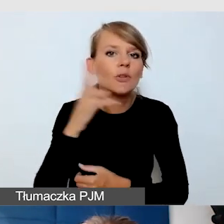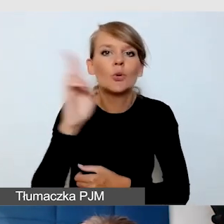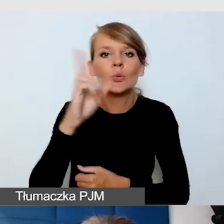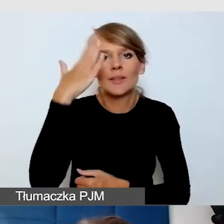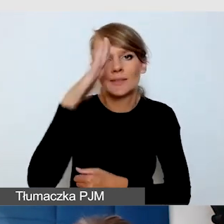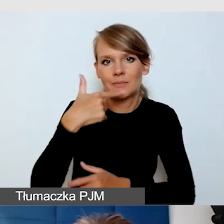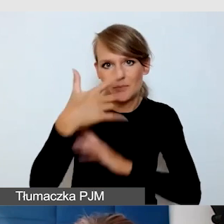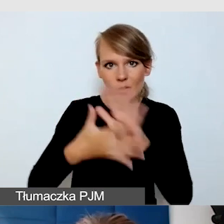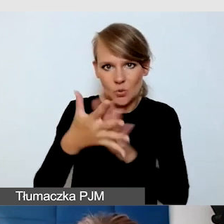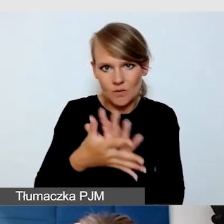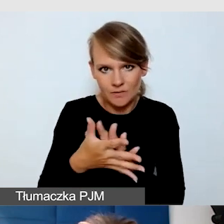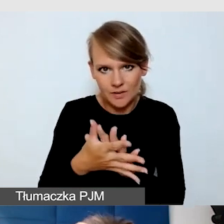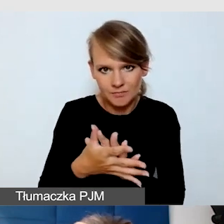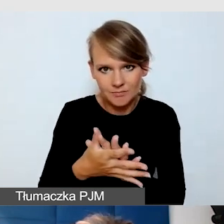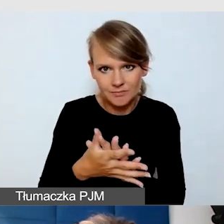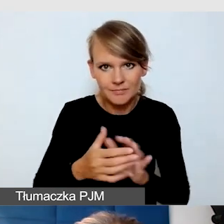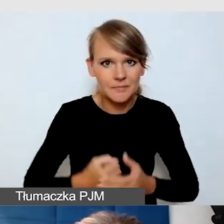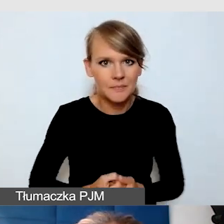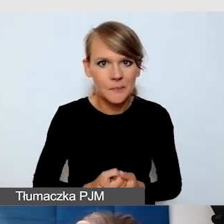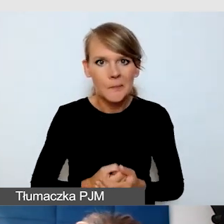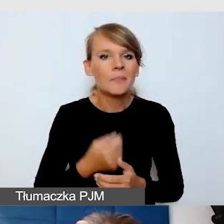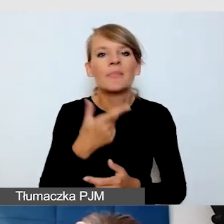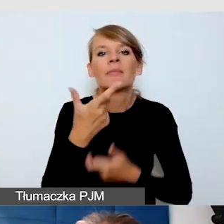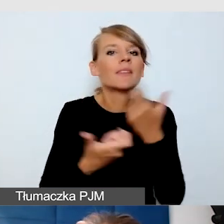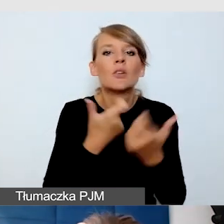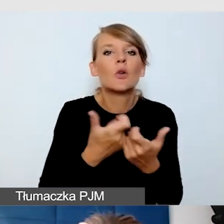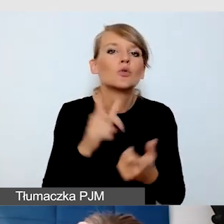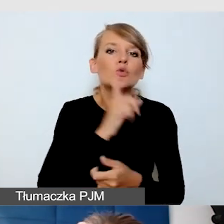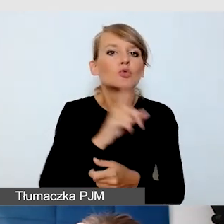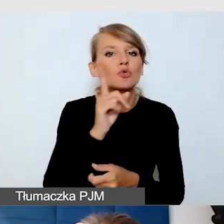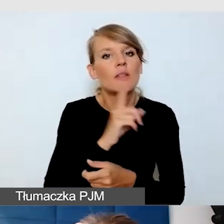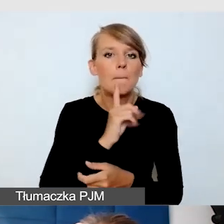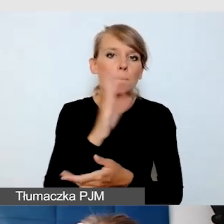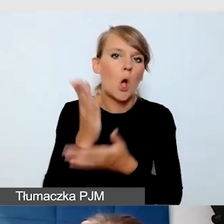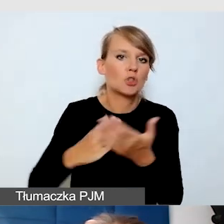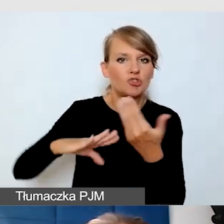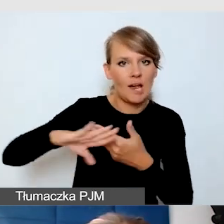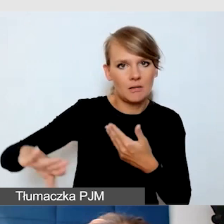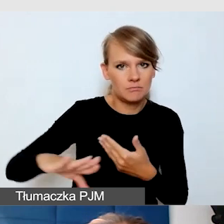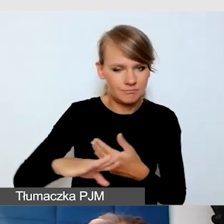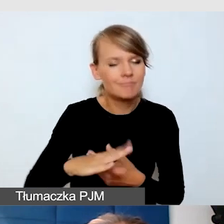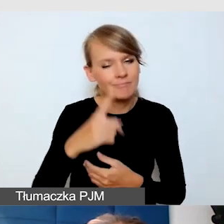Nie twórzmy sztucznych podziałów, nie zapominajmy o napisach. Zdarza się,